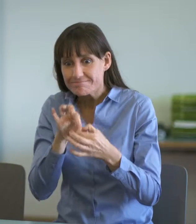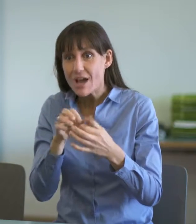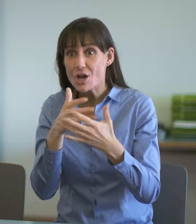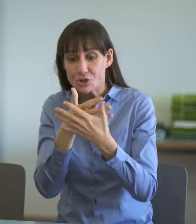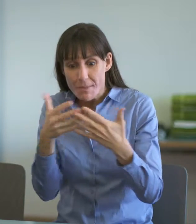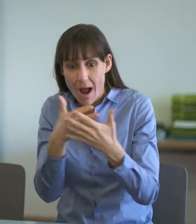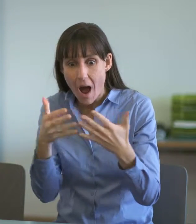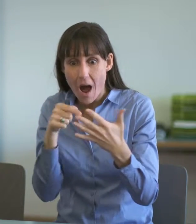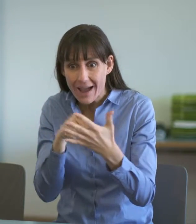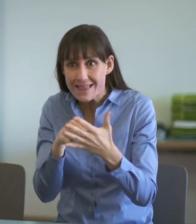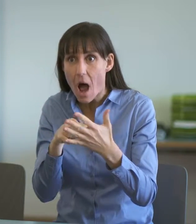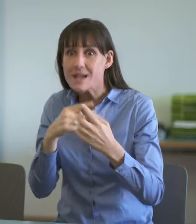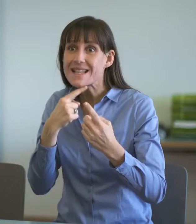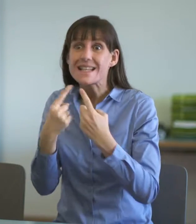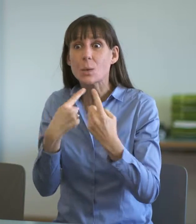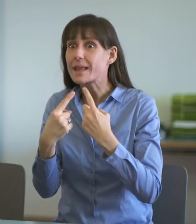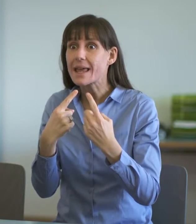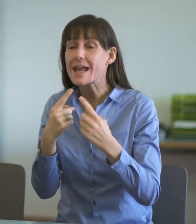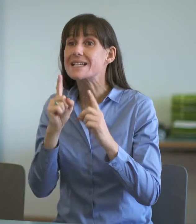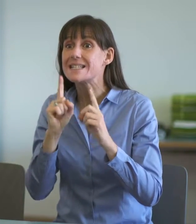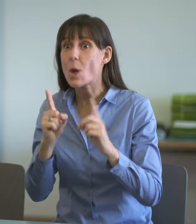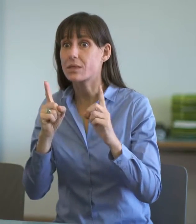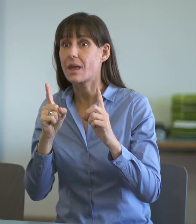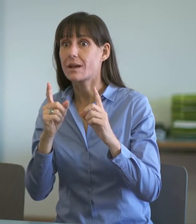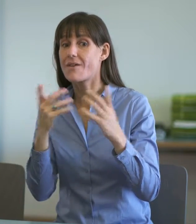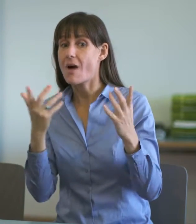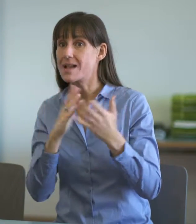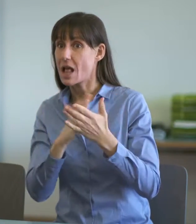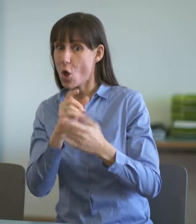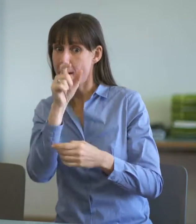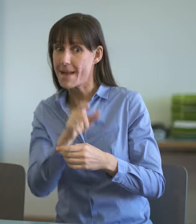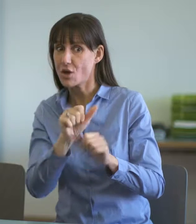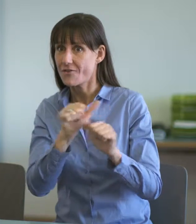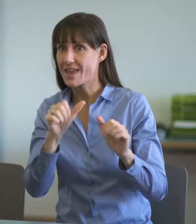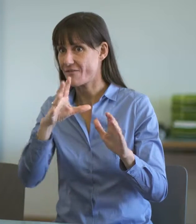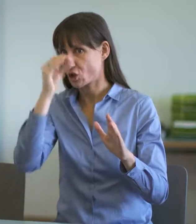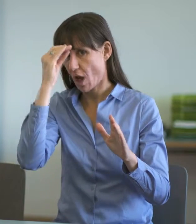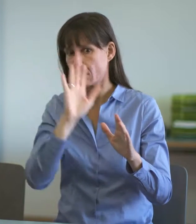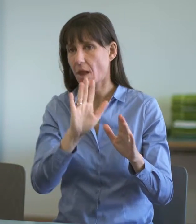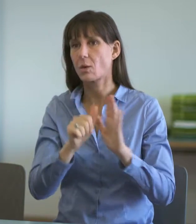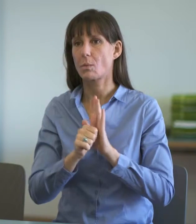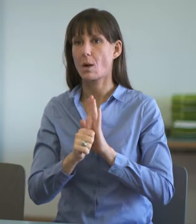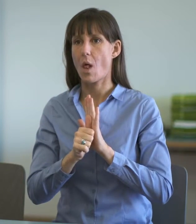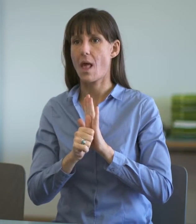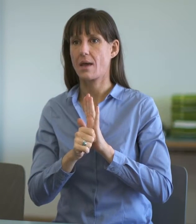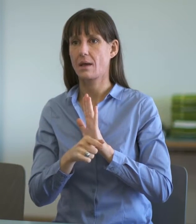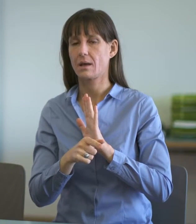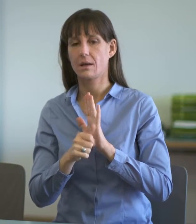Diskussion, sondern eher das Rollenverständnis. Diesbezüglich ist es ganz wichtig, dass die